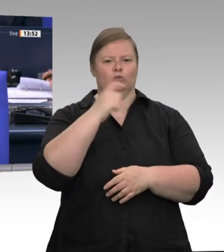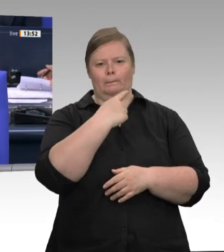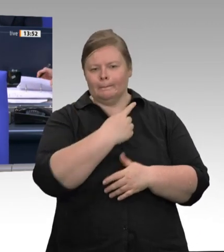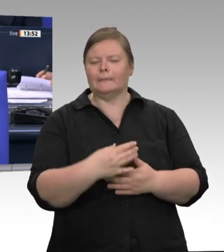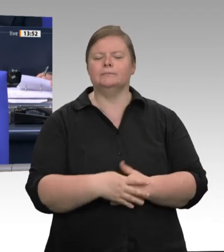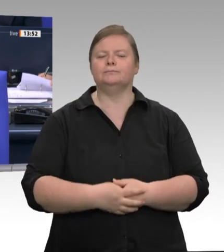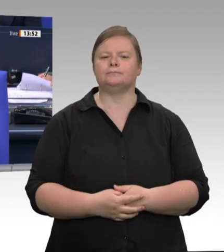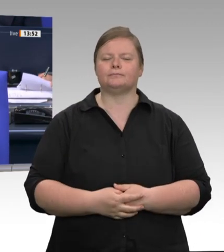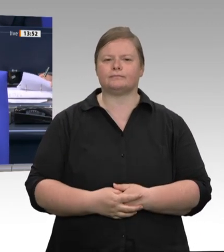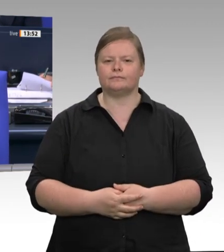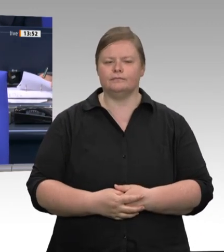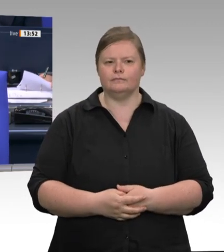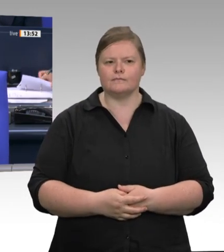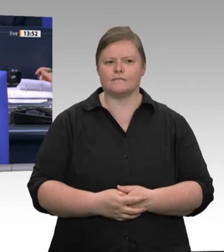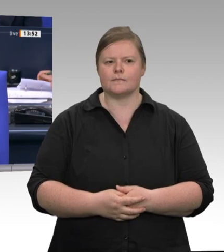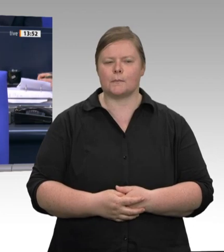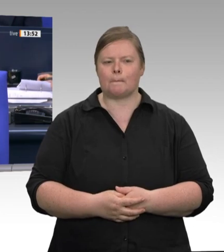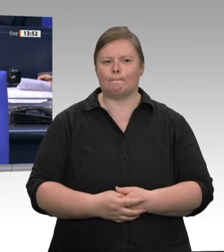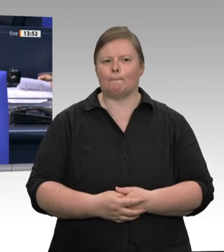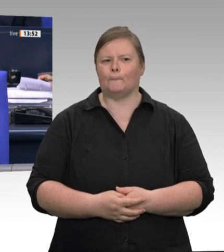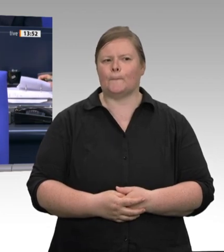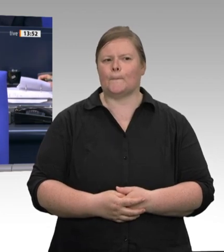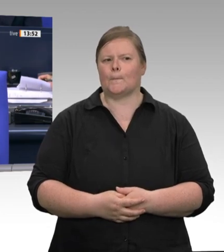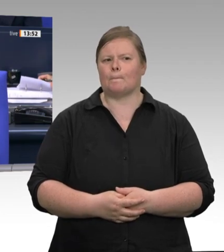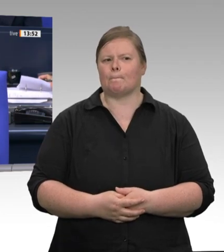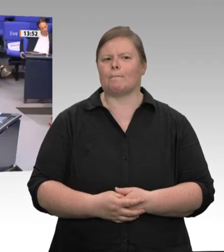Das Wort hat der Minister für Arbeit, Gesundheit und Soziales des Bundeslandes